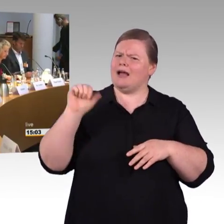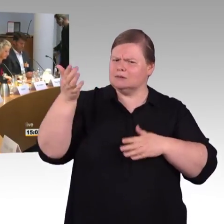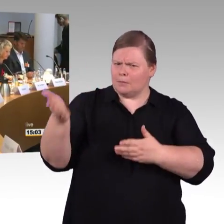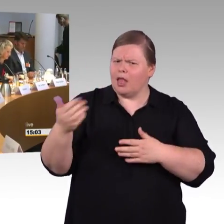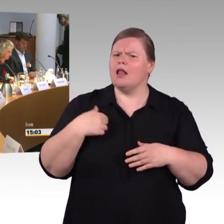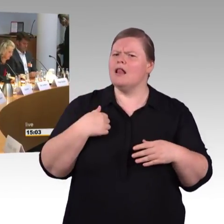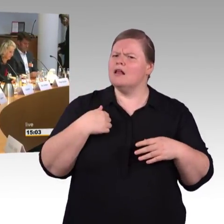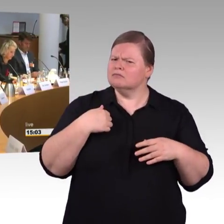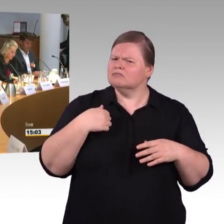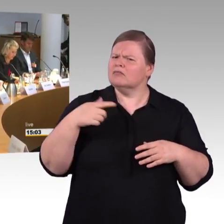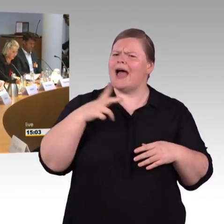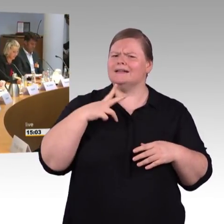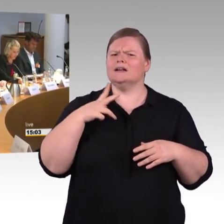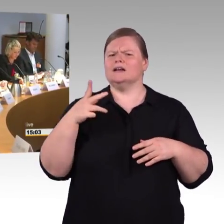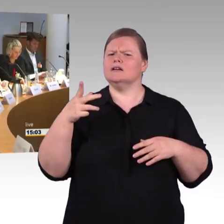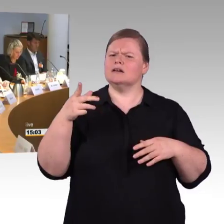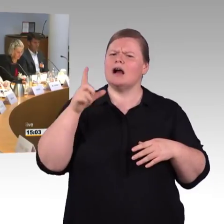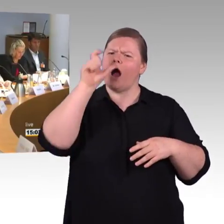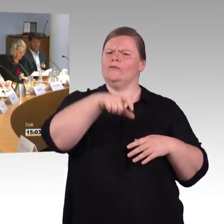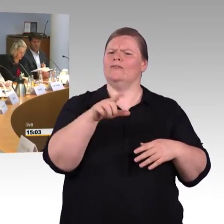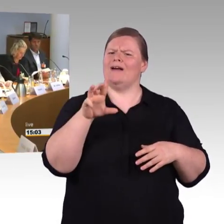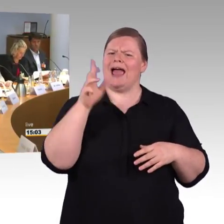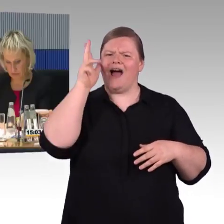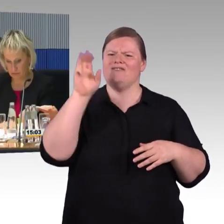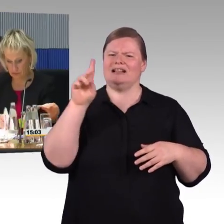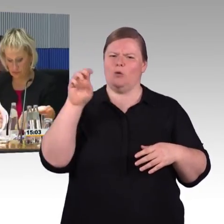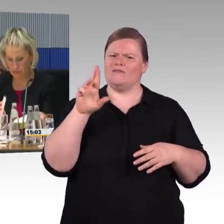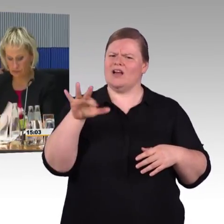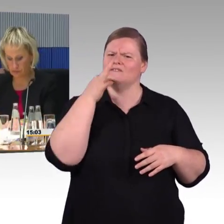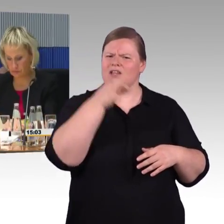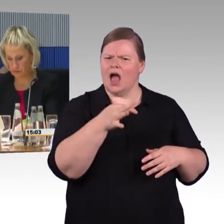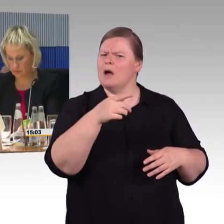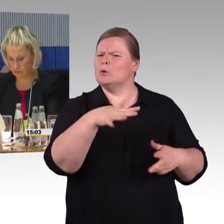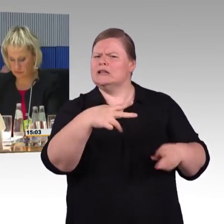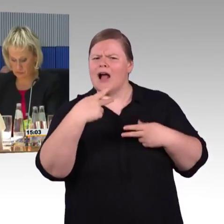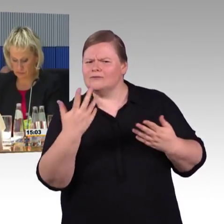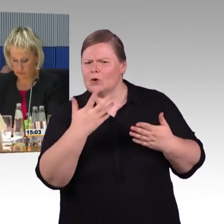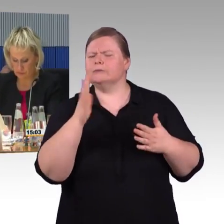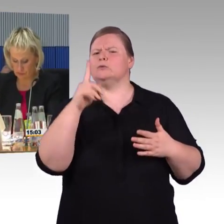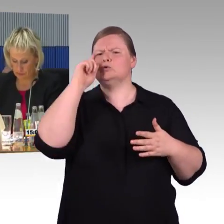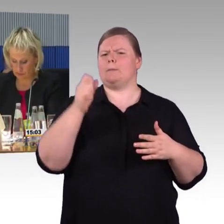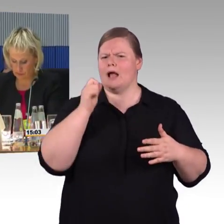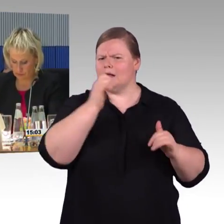Gesprächen über Barrierefreiheit zuerst einmal auf die ganz dringenden Engpasssituationen konzentriert.